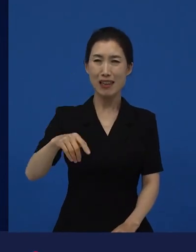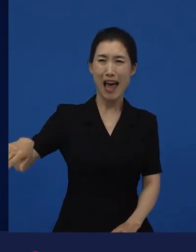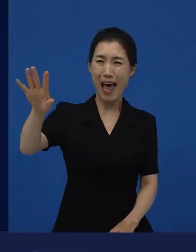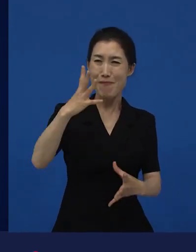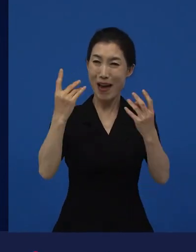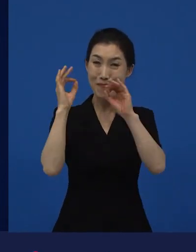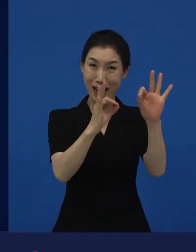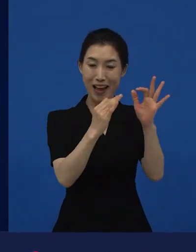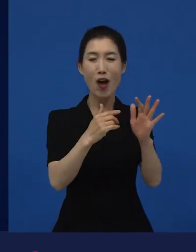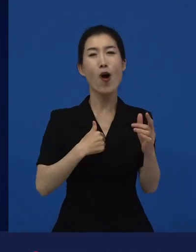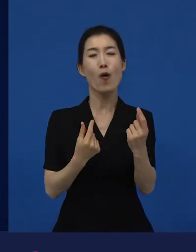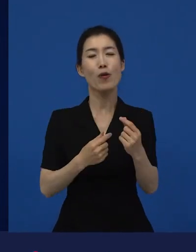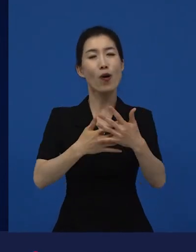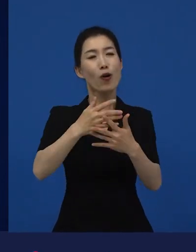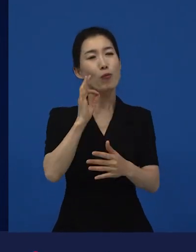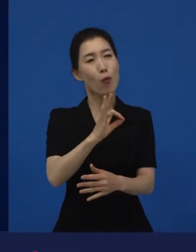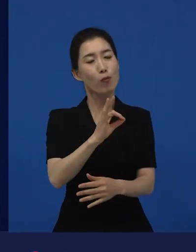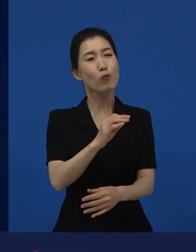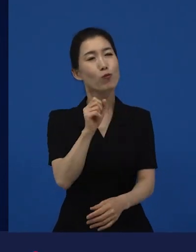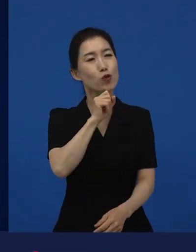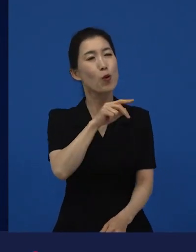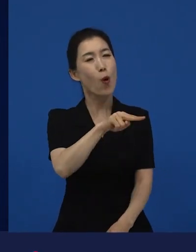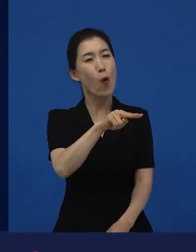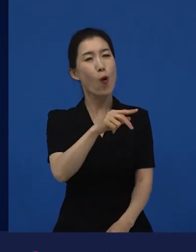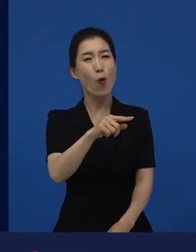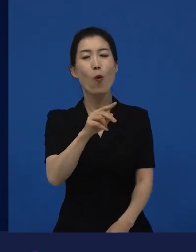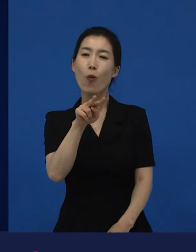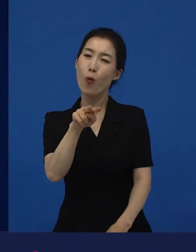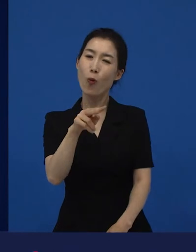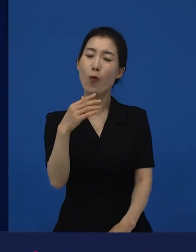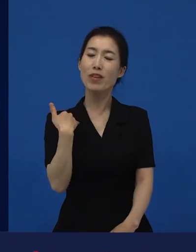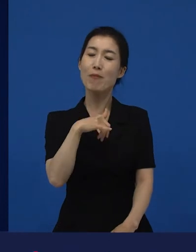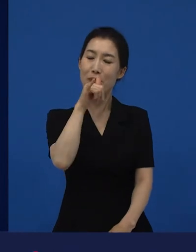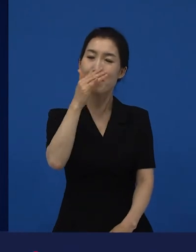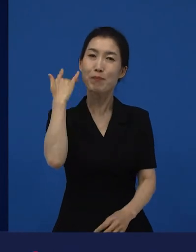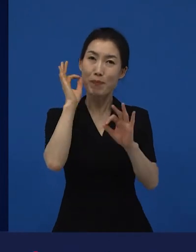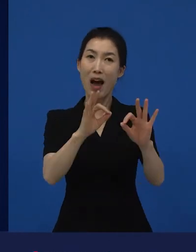그 영화를 즐겨봤던 저는 이제 라는 영화를 봤던 제가